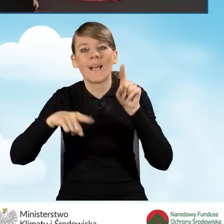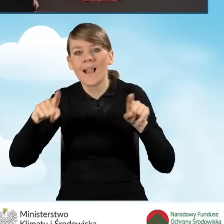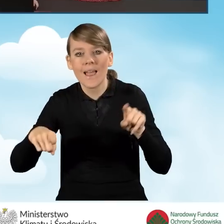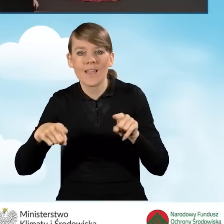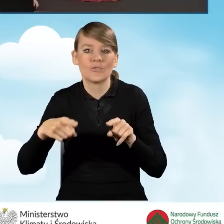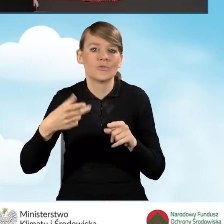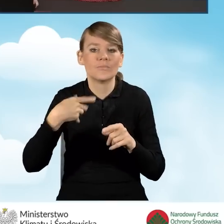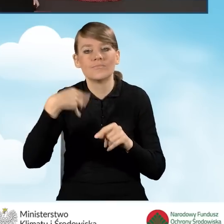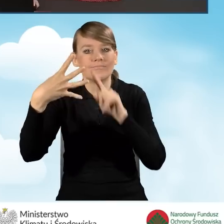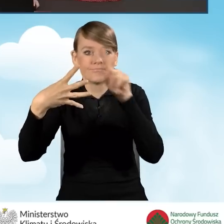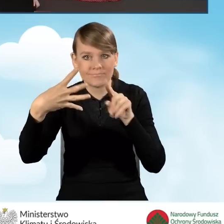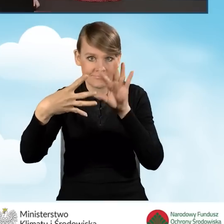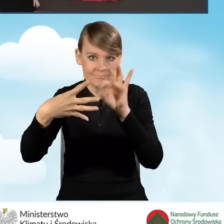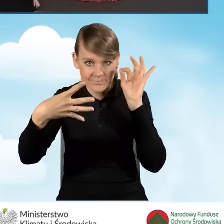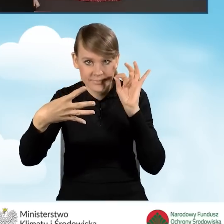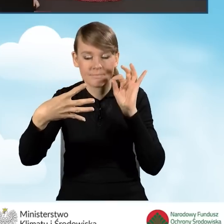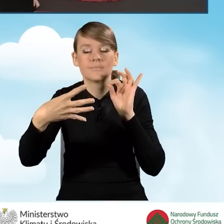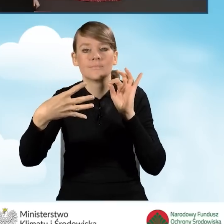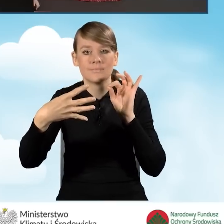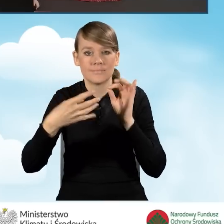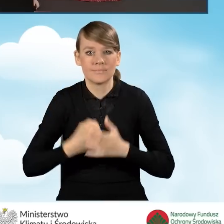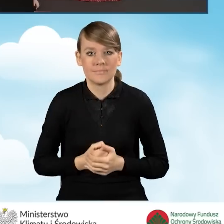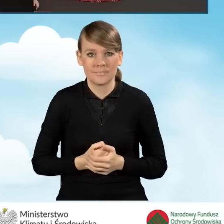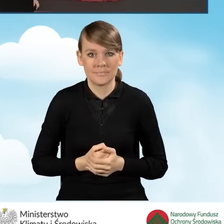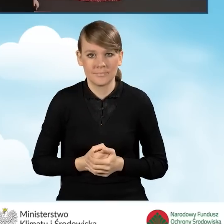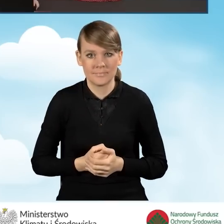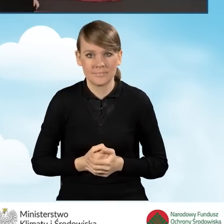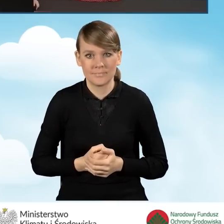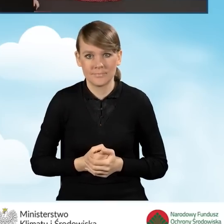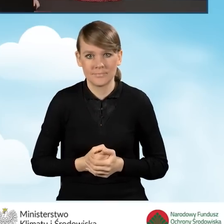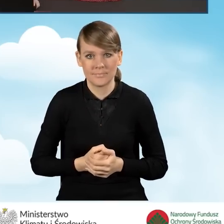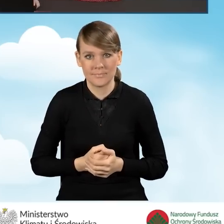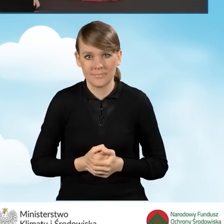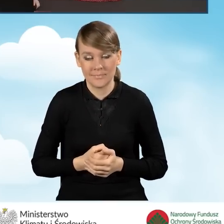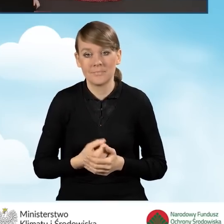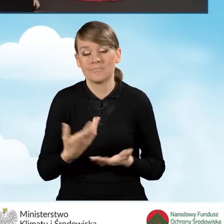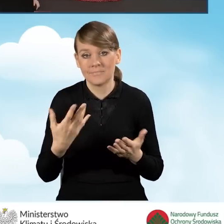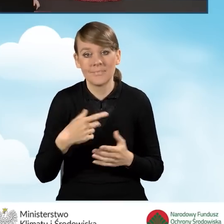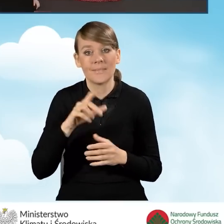które z nich zaznaczymy, będą generować nowe pola